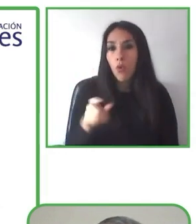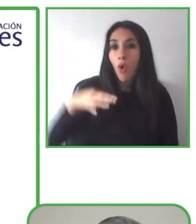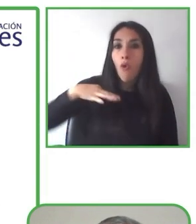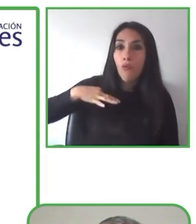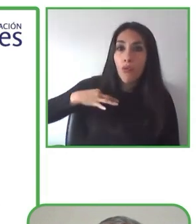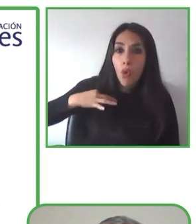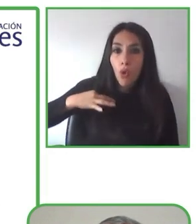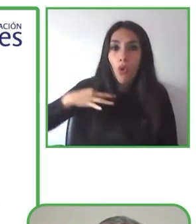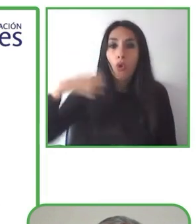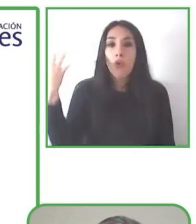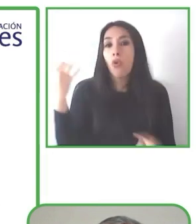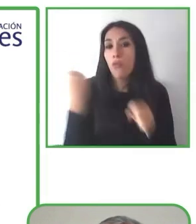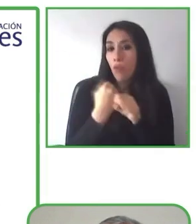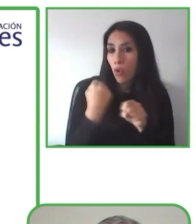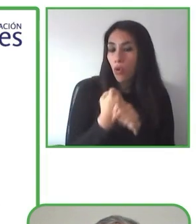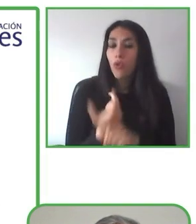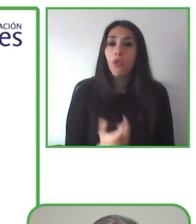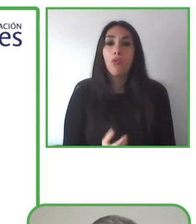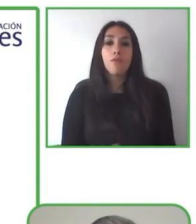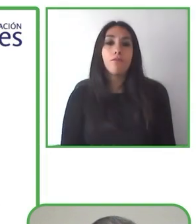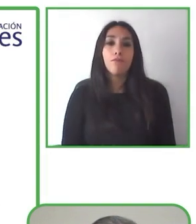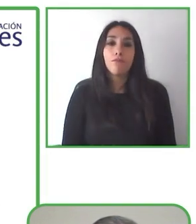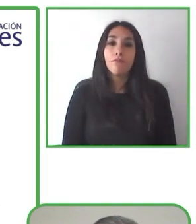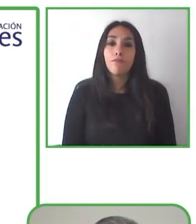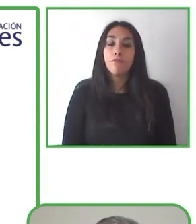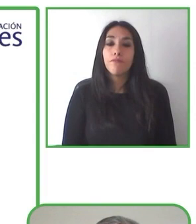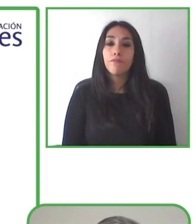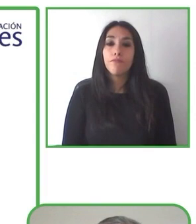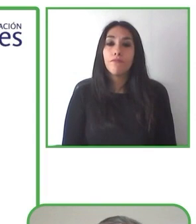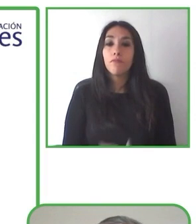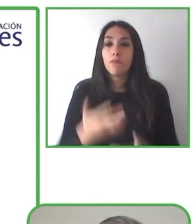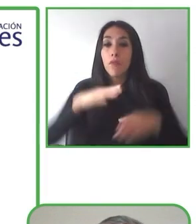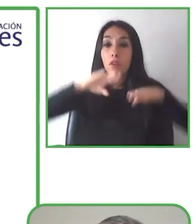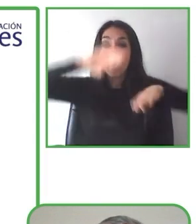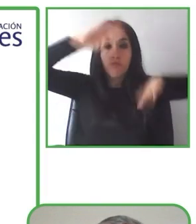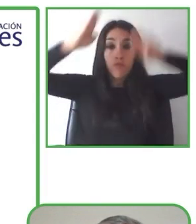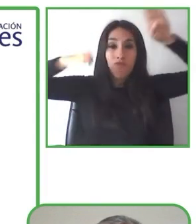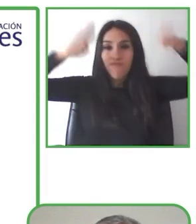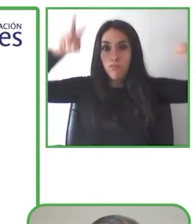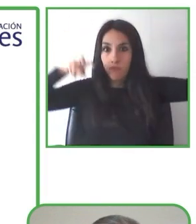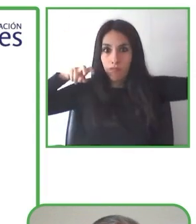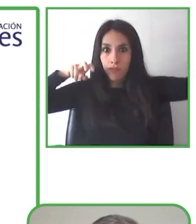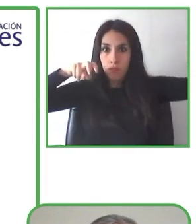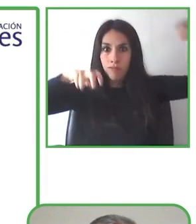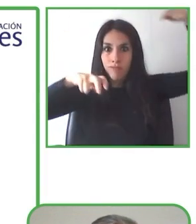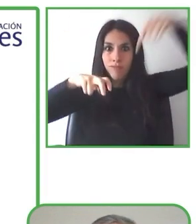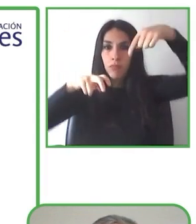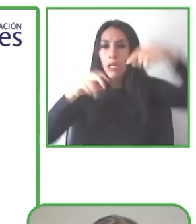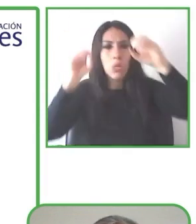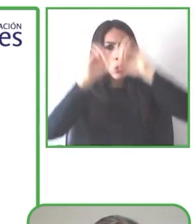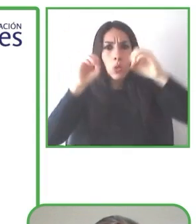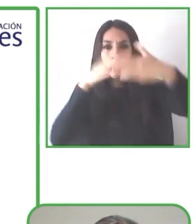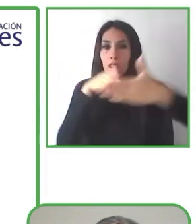Se trata de un sitio web de viajes y una plataforma educativa para guías con discapacidad. Pero nos lo cuenta mejor Renat.